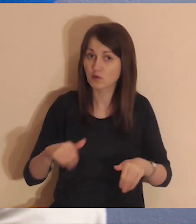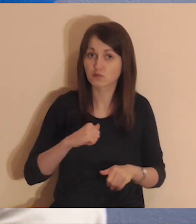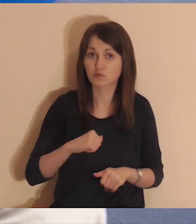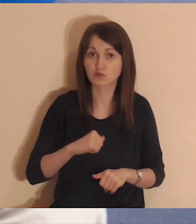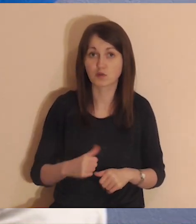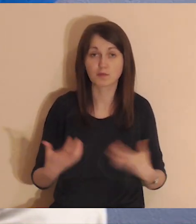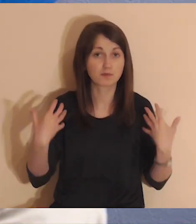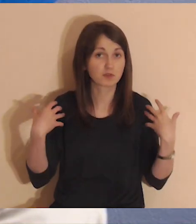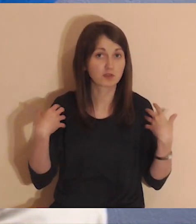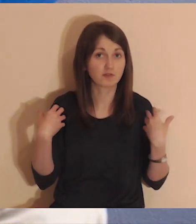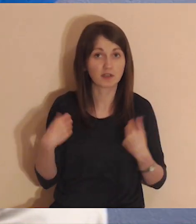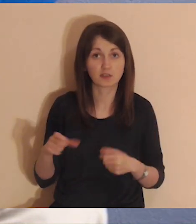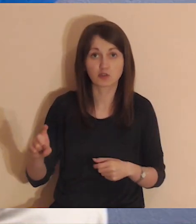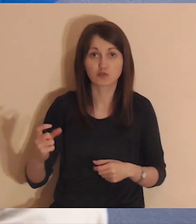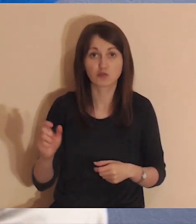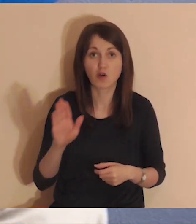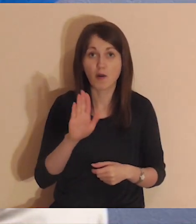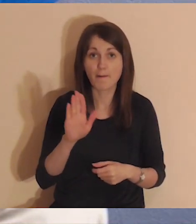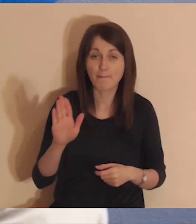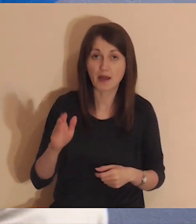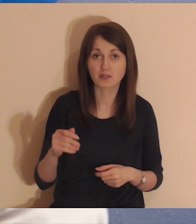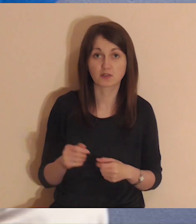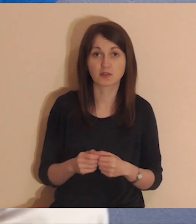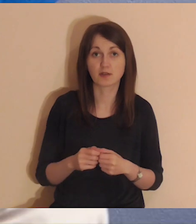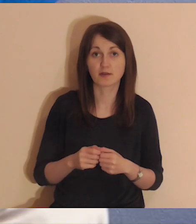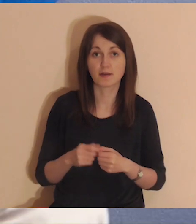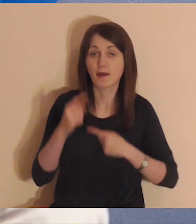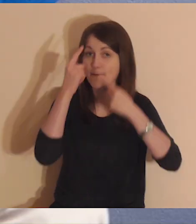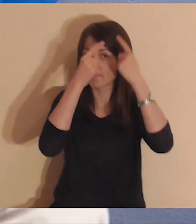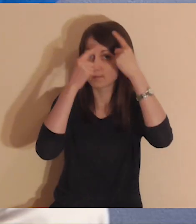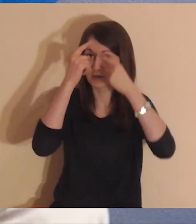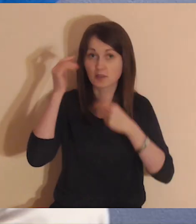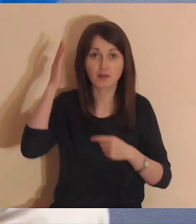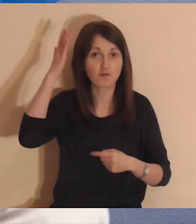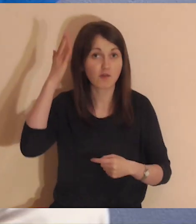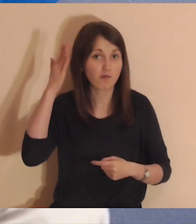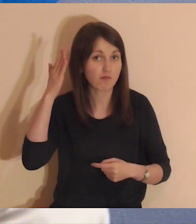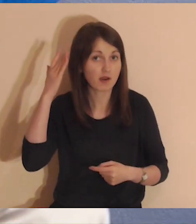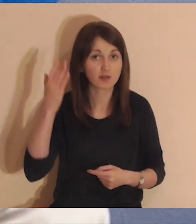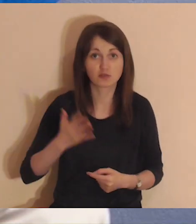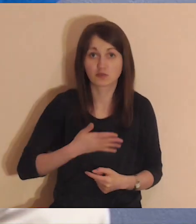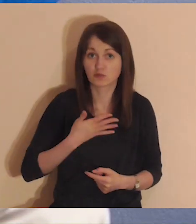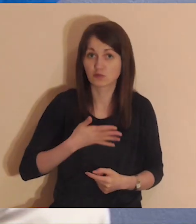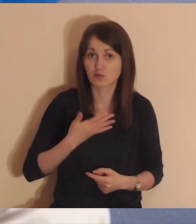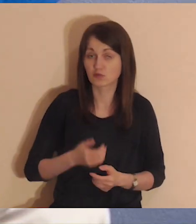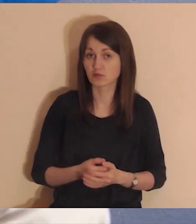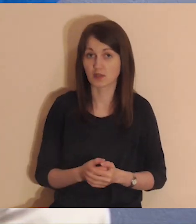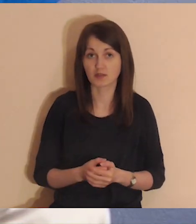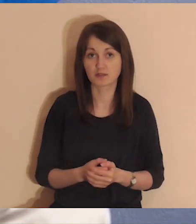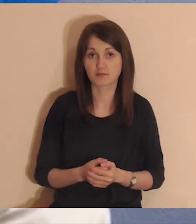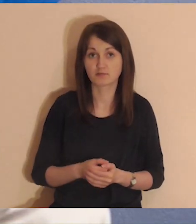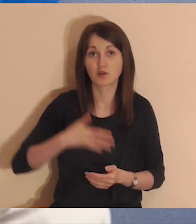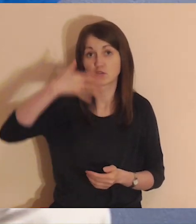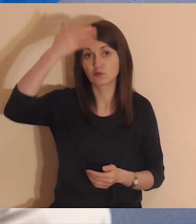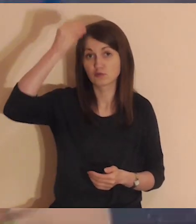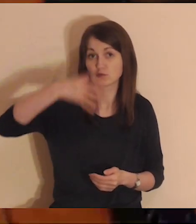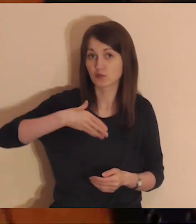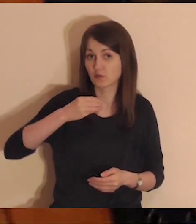Po prostu pozwól sobie na przeżywanie tego, co rodzi się w Twoich myślach, wyobrażeniach i uczuciach.